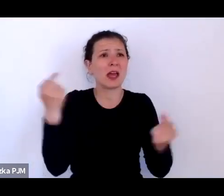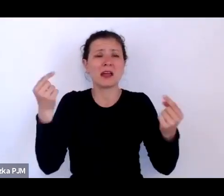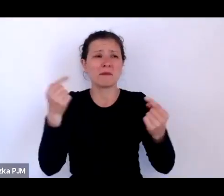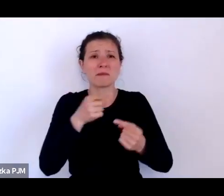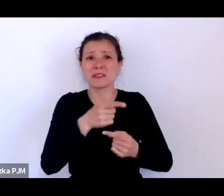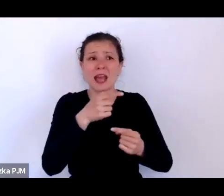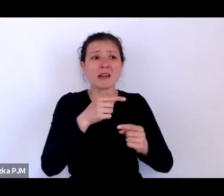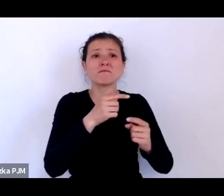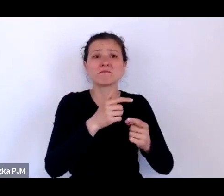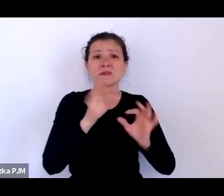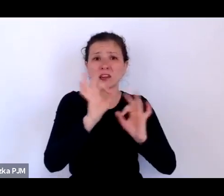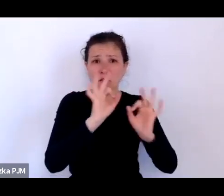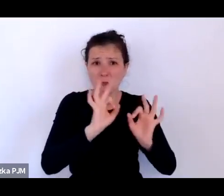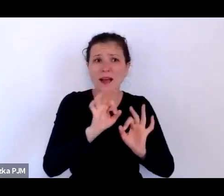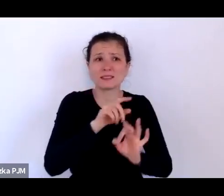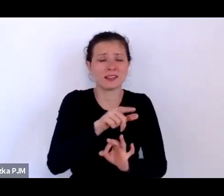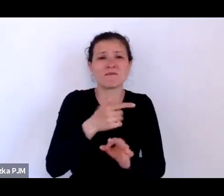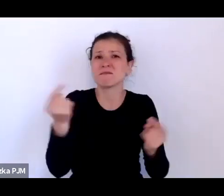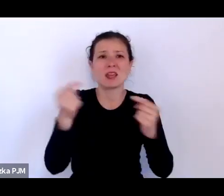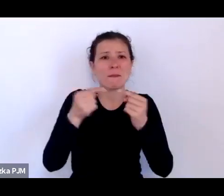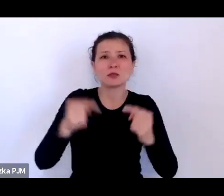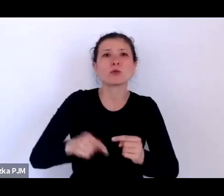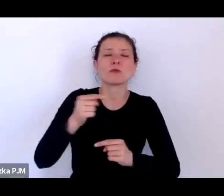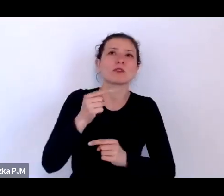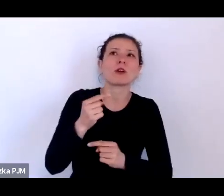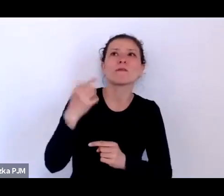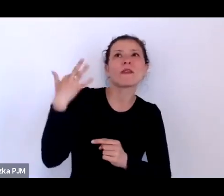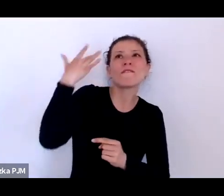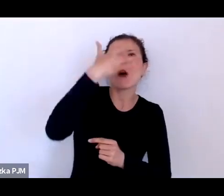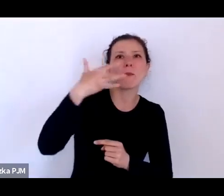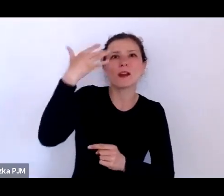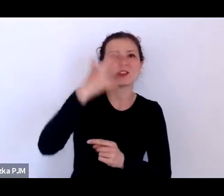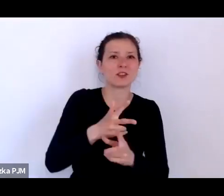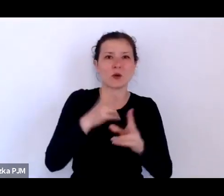to było sto lat temu. Ten czas właściwie...